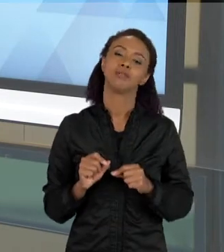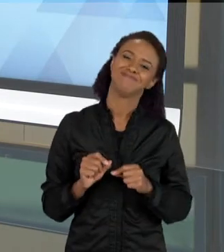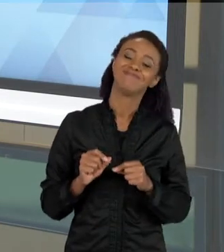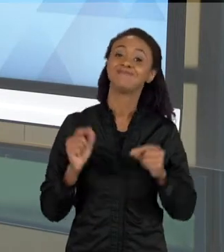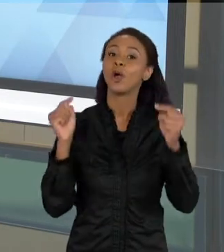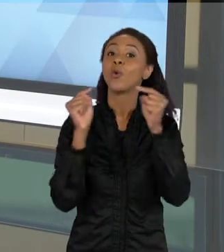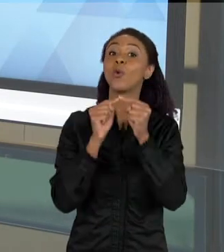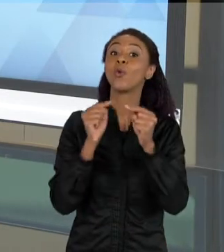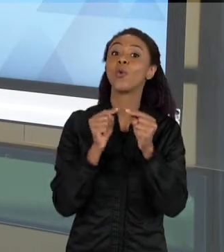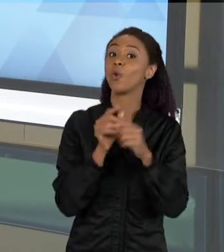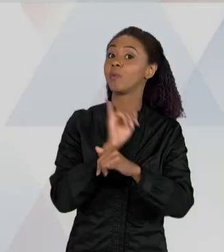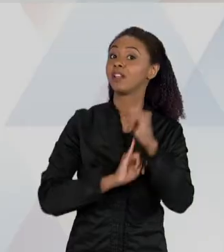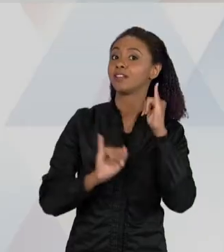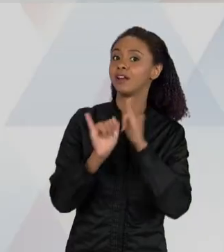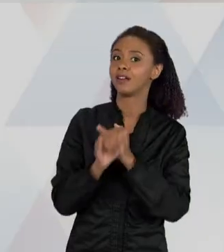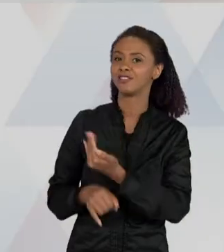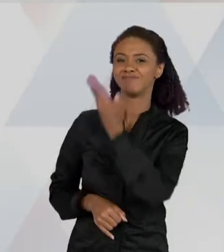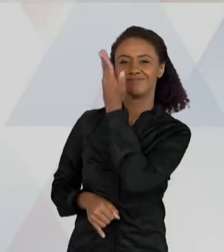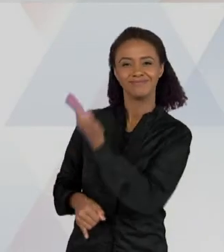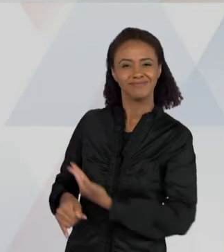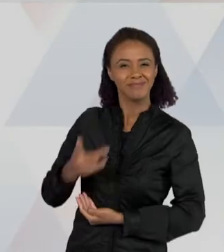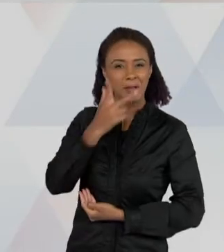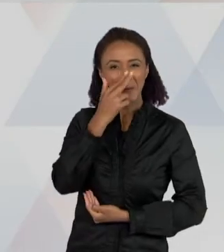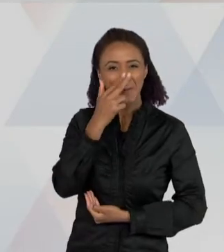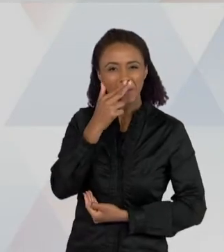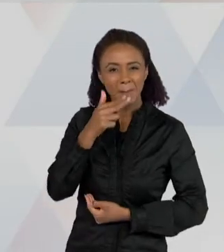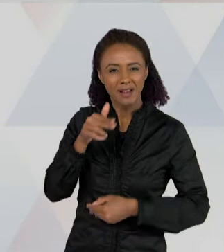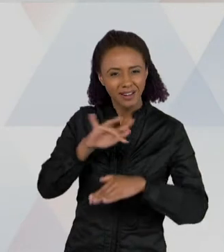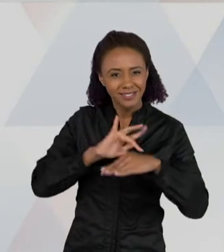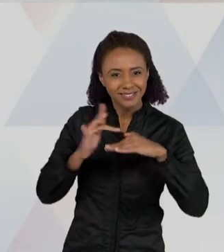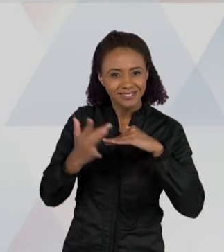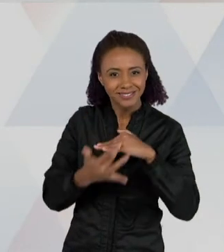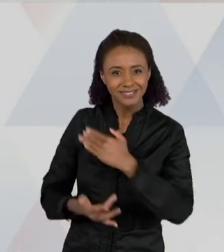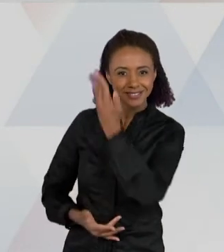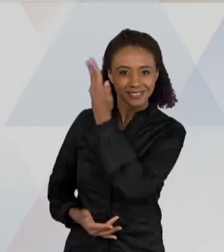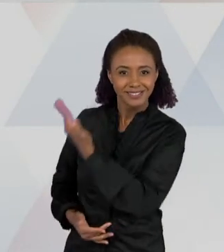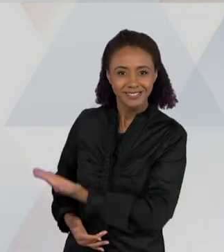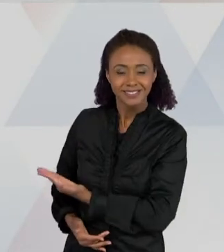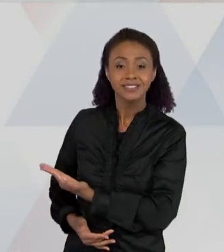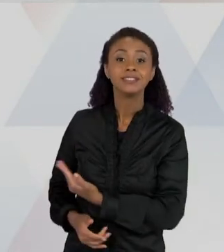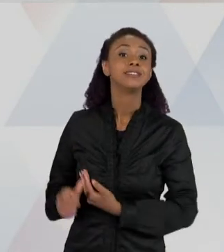COM UM TEXTO DE UMA REDE SOCIAL, EM QUE AS PESSOAS ESTÃO CONVERSANDO SOBRE UM